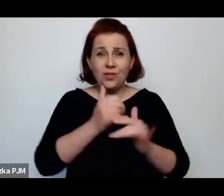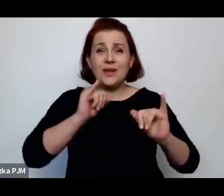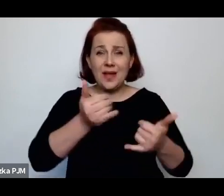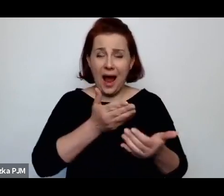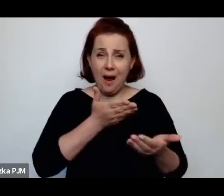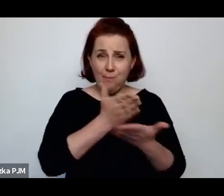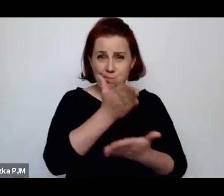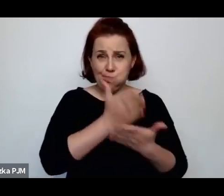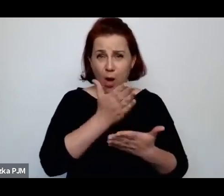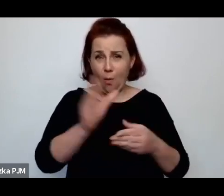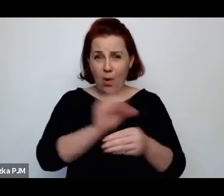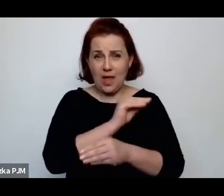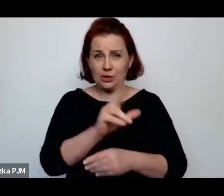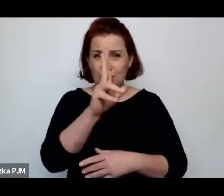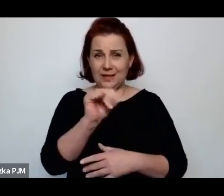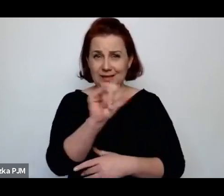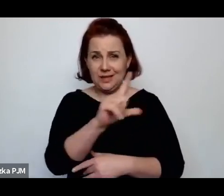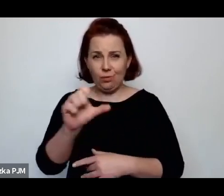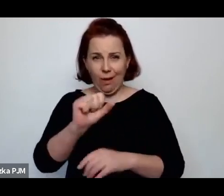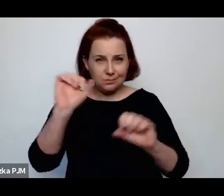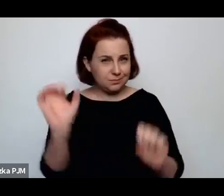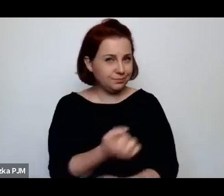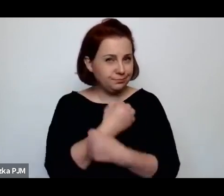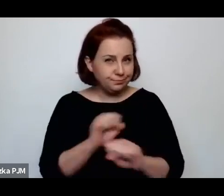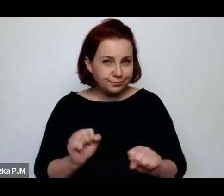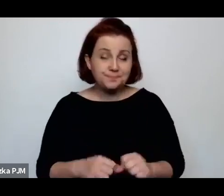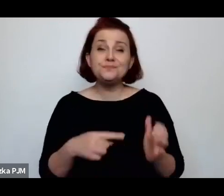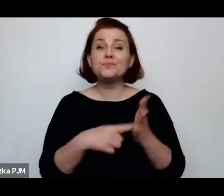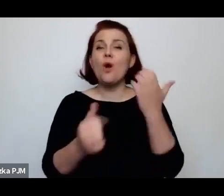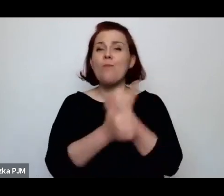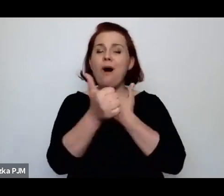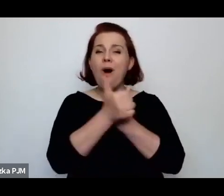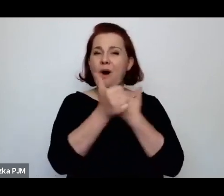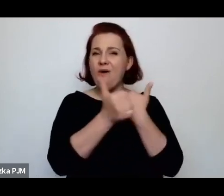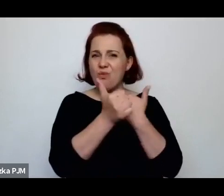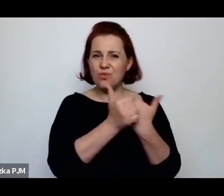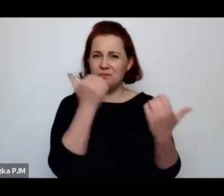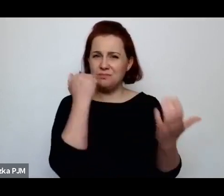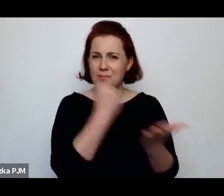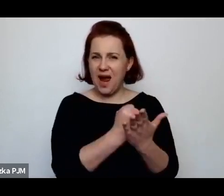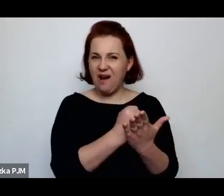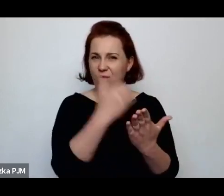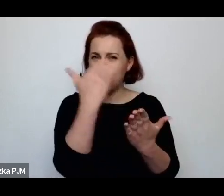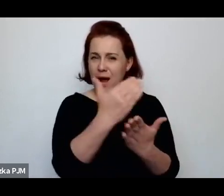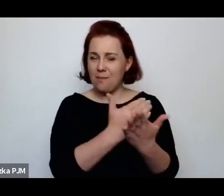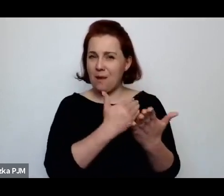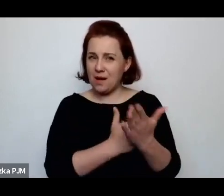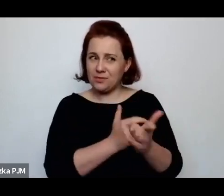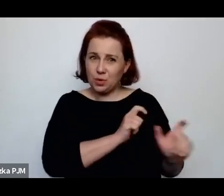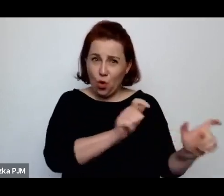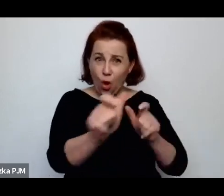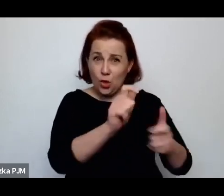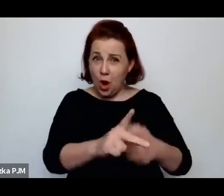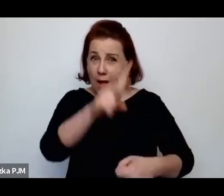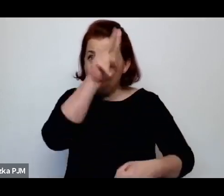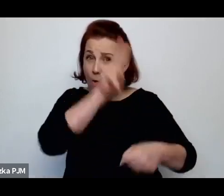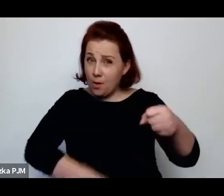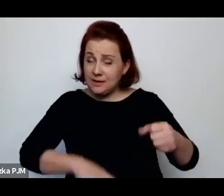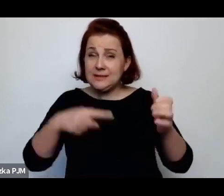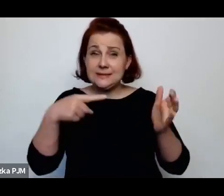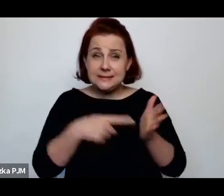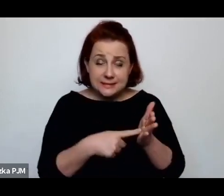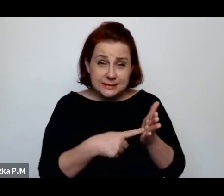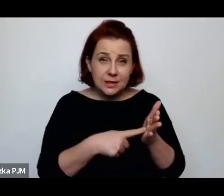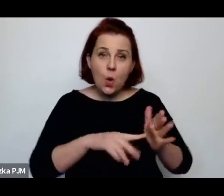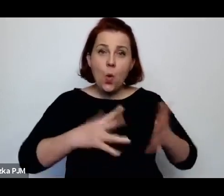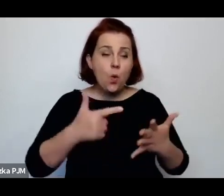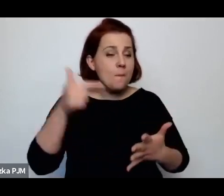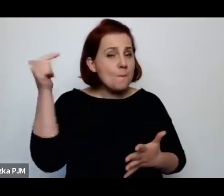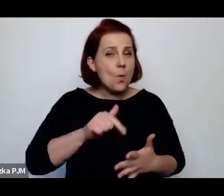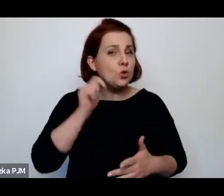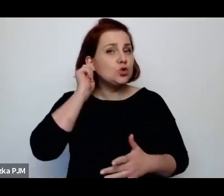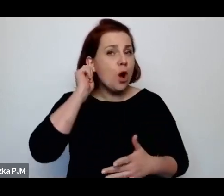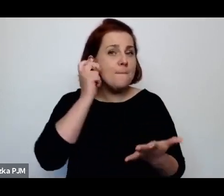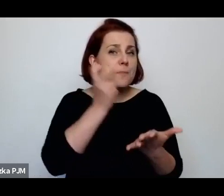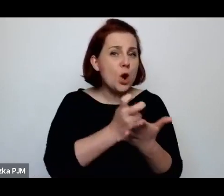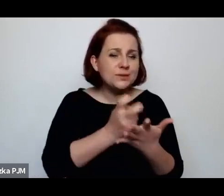W każdym razie z powodu tego systemu reglamentacji, czyli rejestracji, kontroli